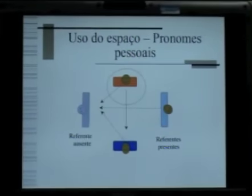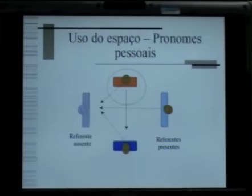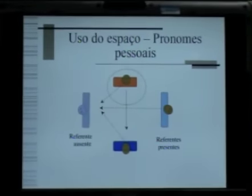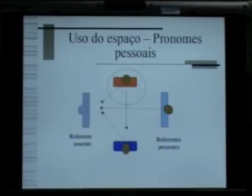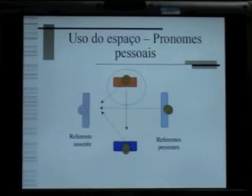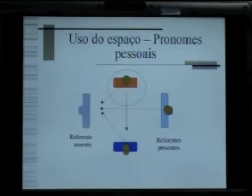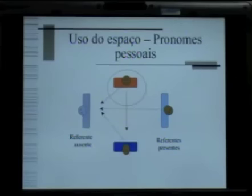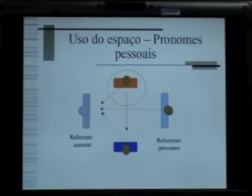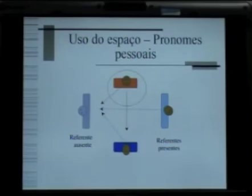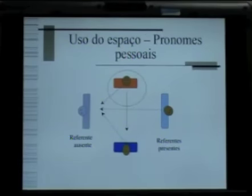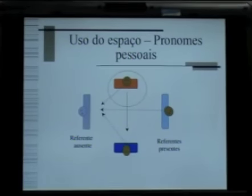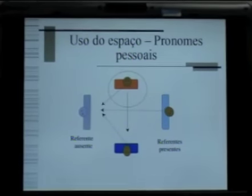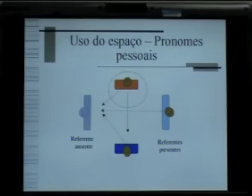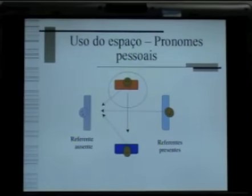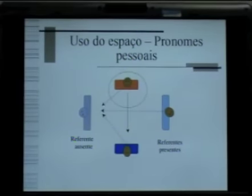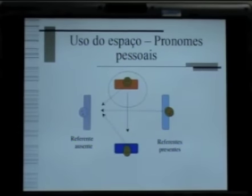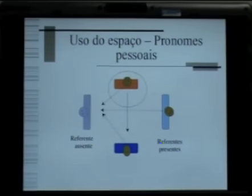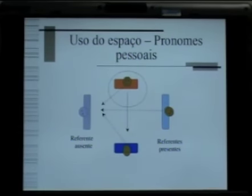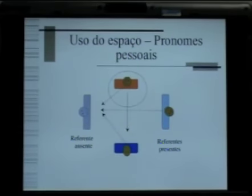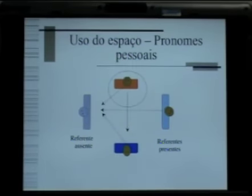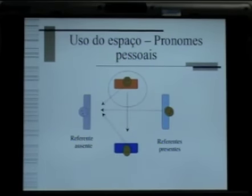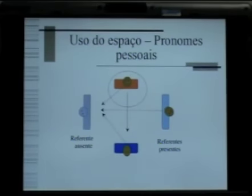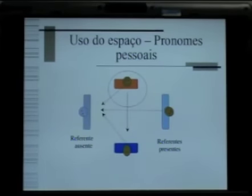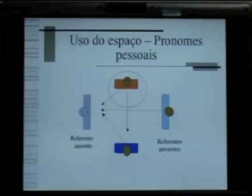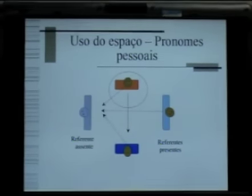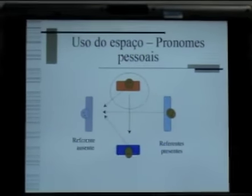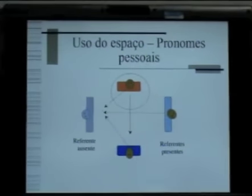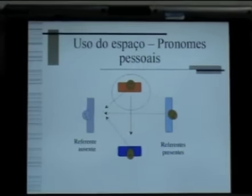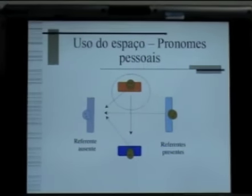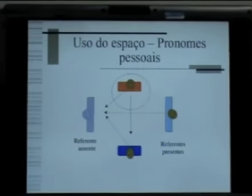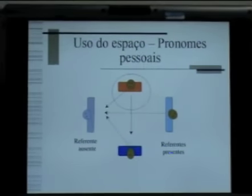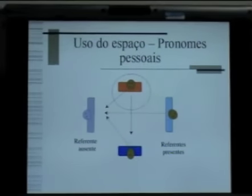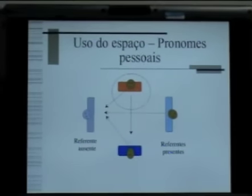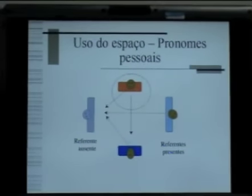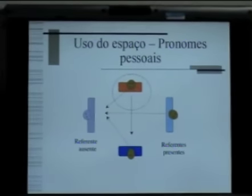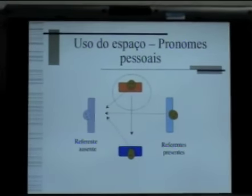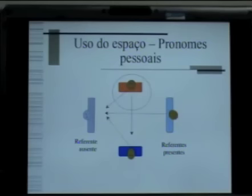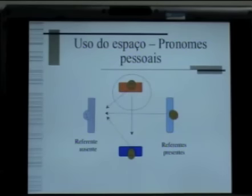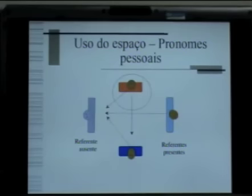vão se constituir no espaço de frente do sinalizador, ou seja,